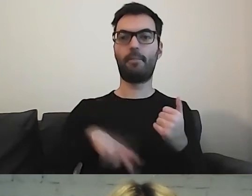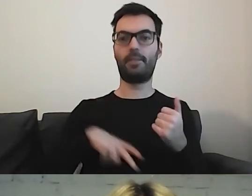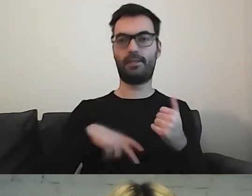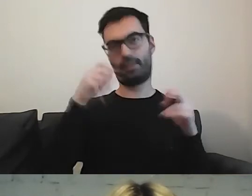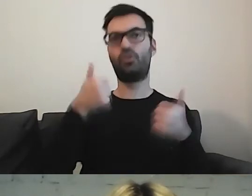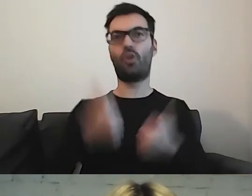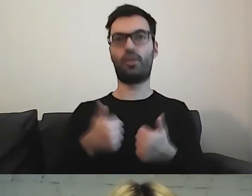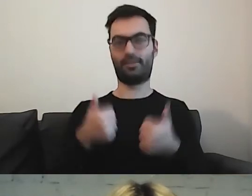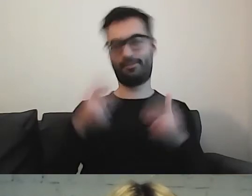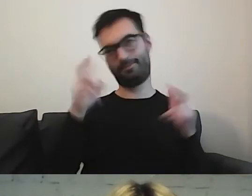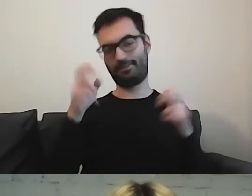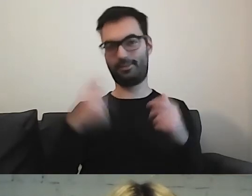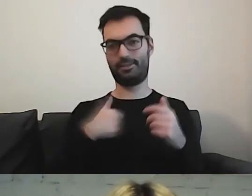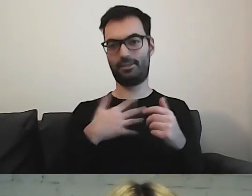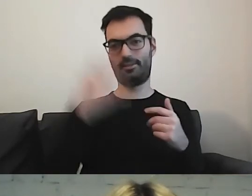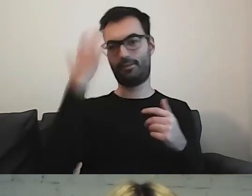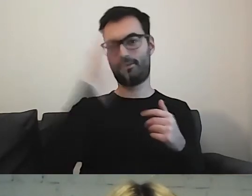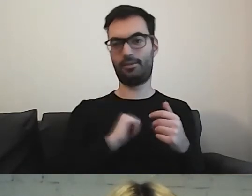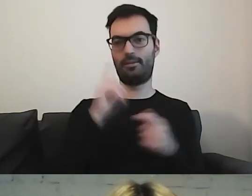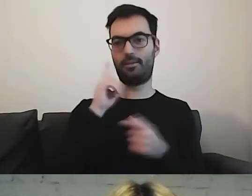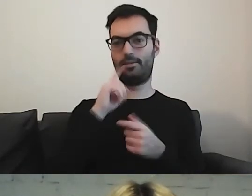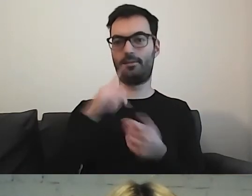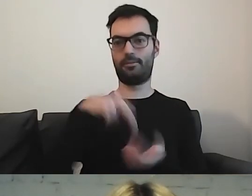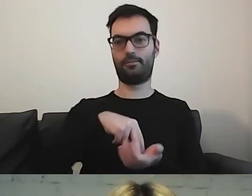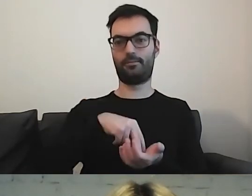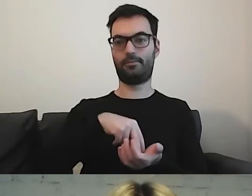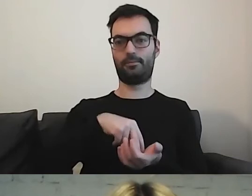to wyobraziłabym sobie, że minister stoi przed ministerstwem.